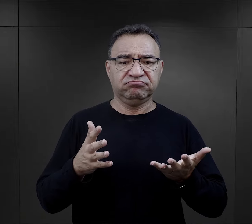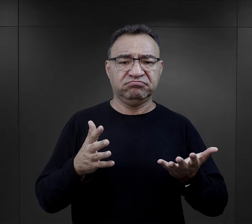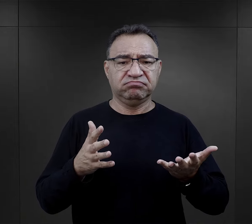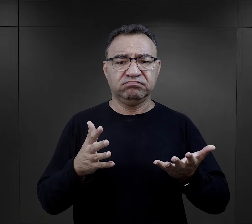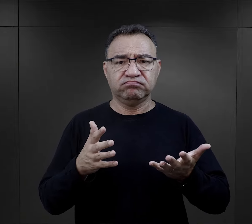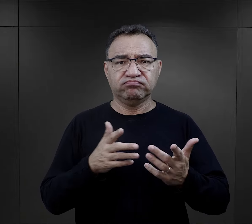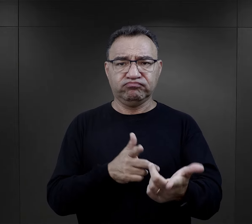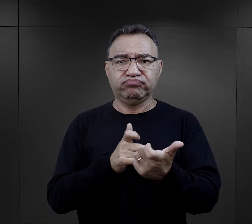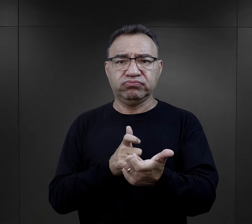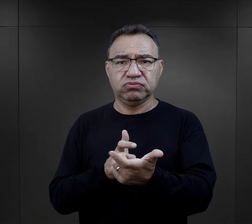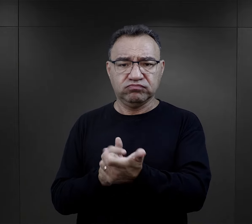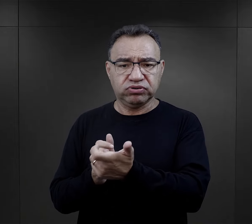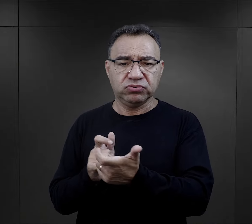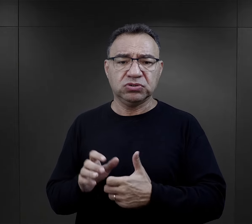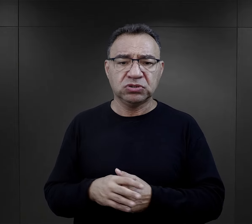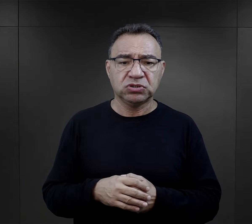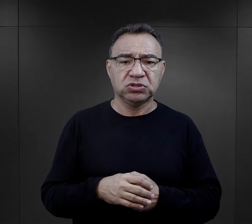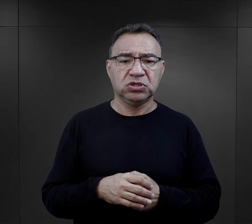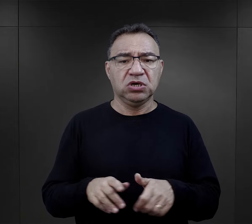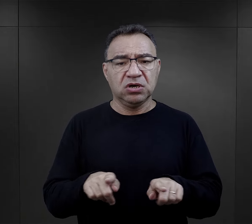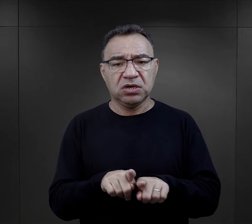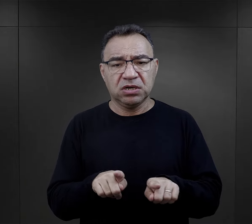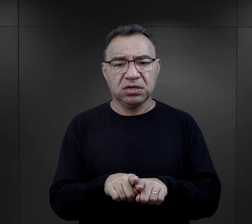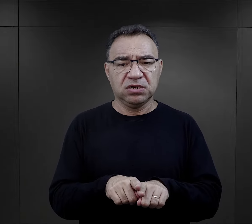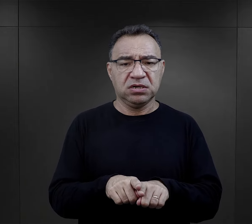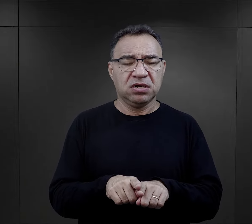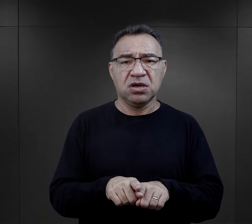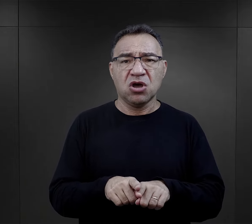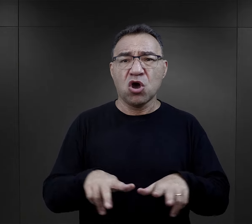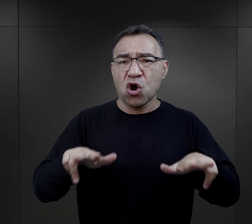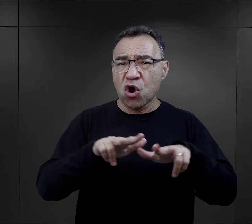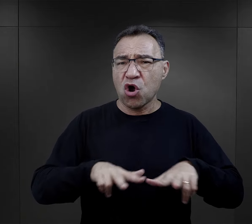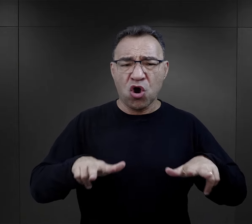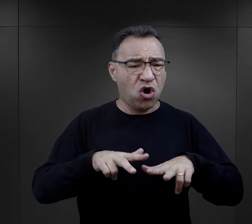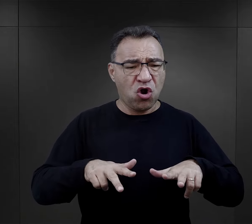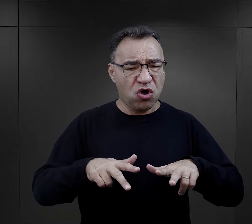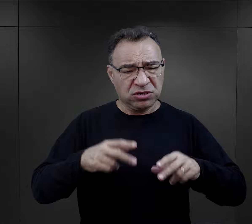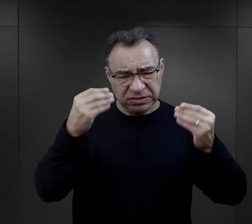były strzały, było gwałtowne rozdzielanie rodzin.